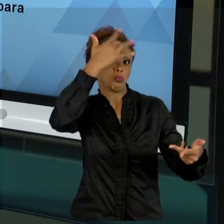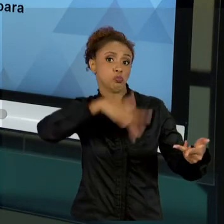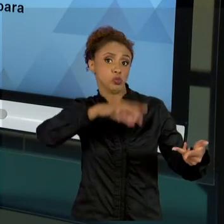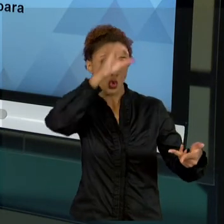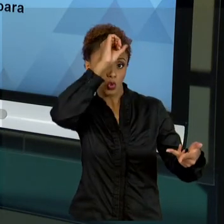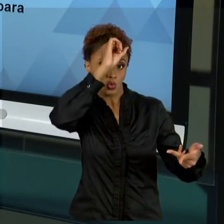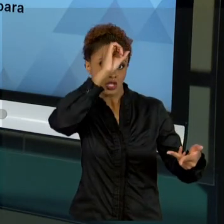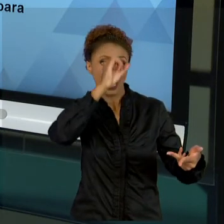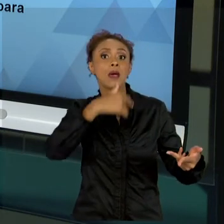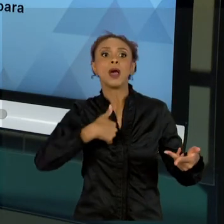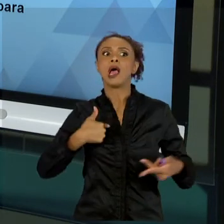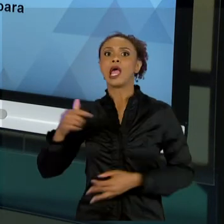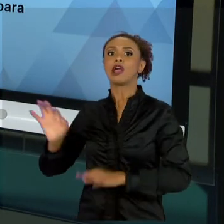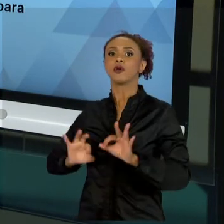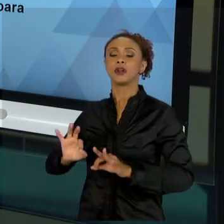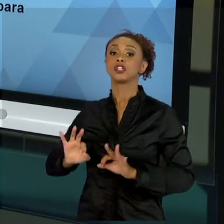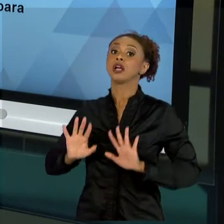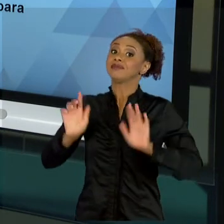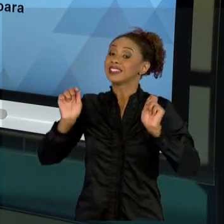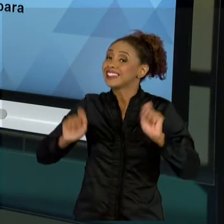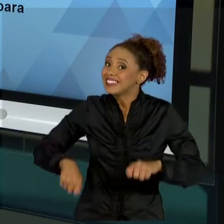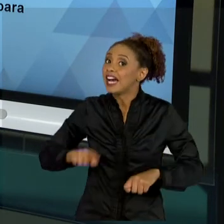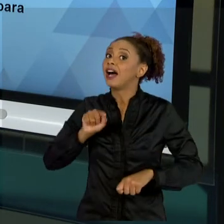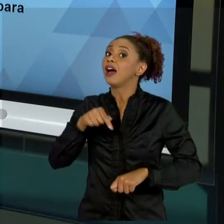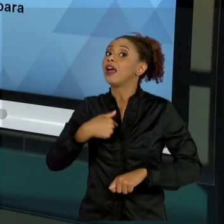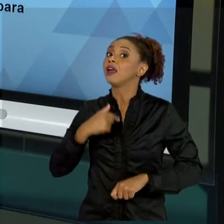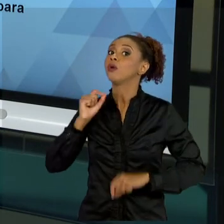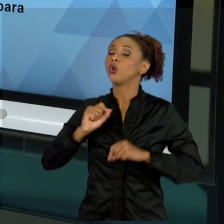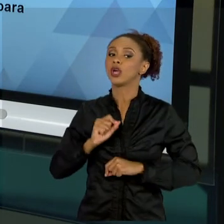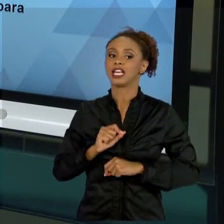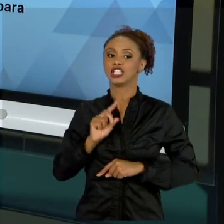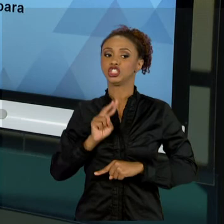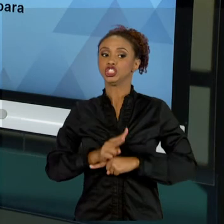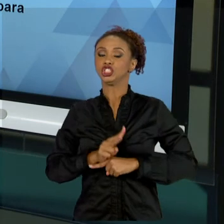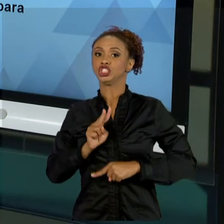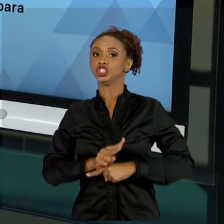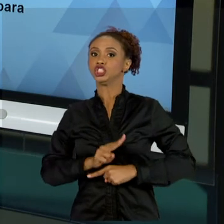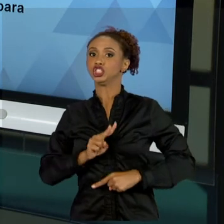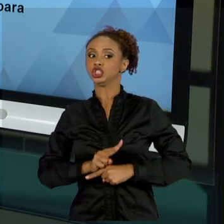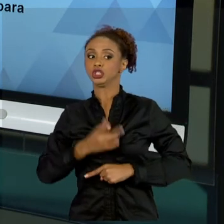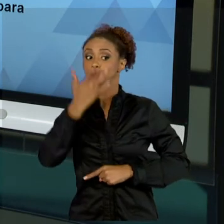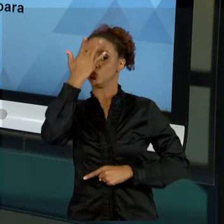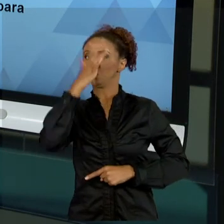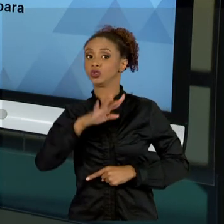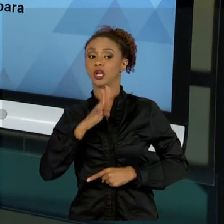MAS, QUANTO AOS RISCOS, EU TENHO QUE ENTENDER. OK? ENTÃO, NA AULA SETE, QUE FOI A ÚLTIMA AULA